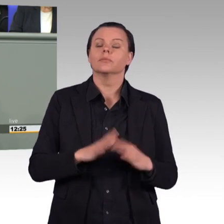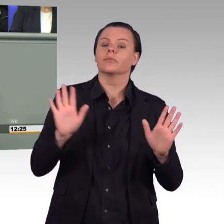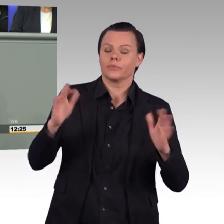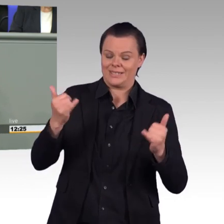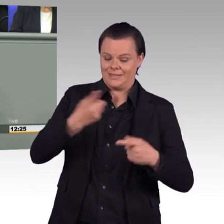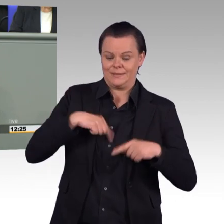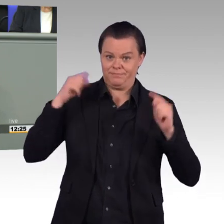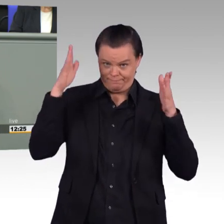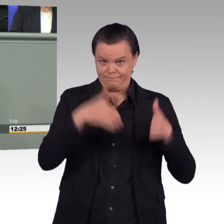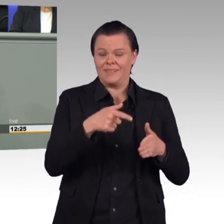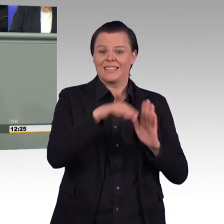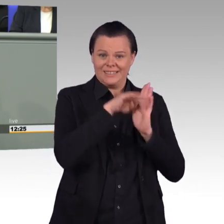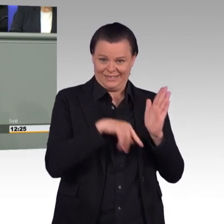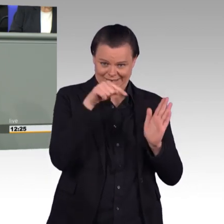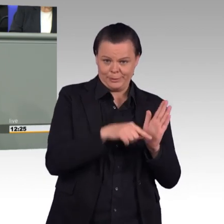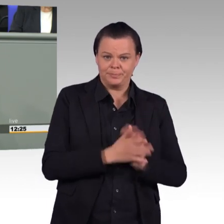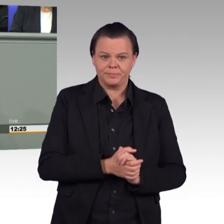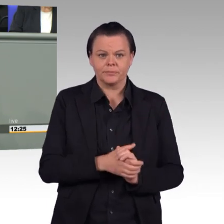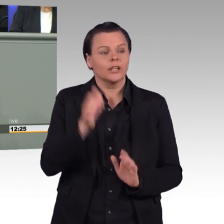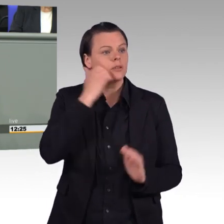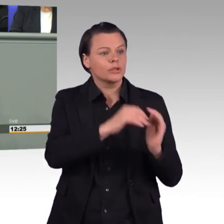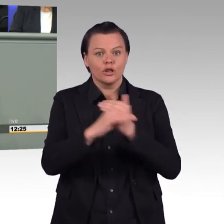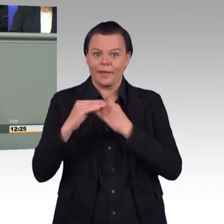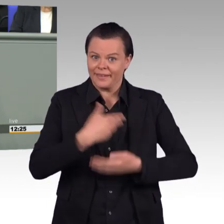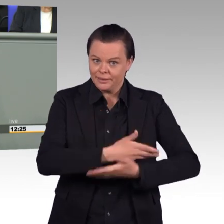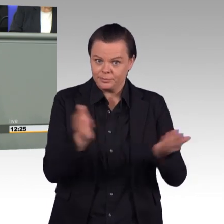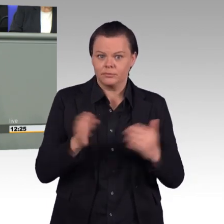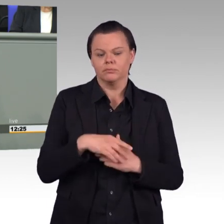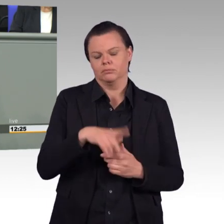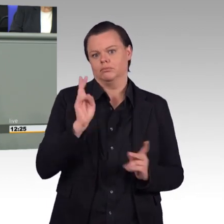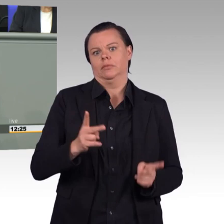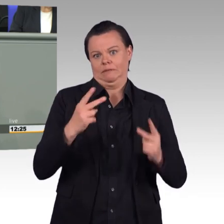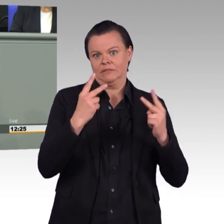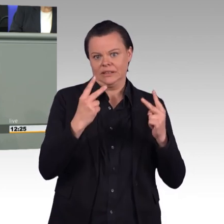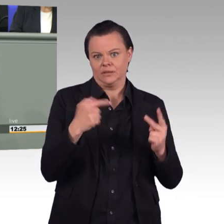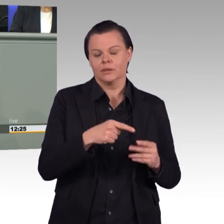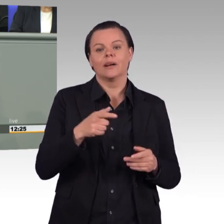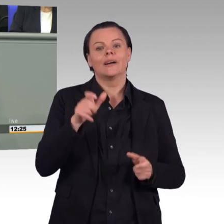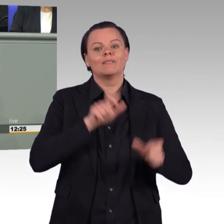Aber wenn wir ehrlich sind, dann sind wir den Weg zur freiwilligen oder zur Berufsarmee bis heute nicht konsequent realistisch